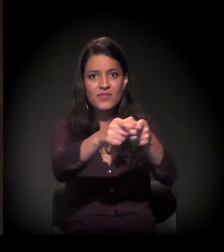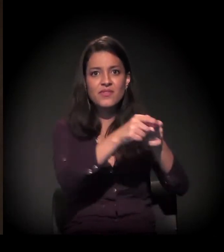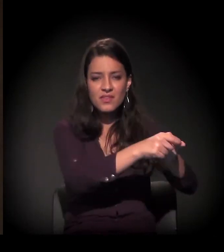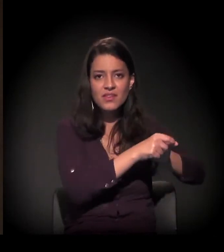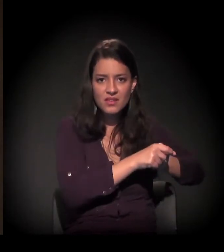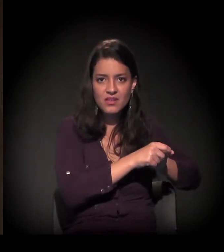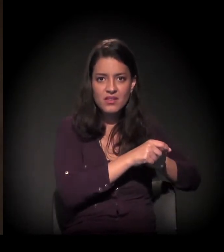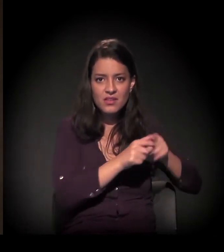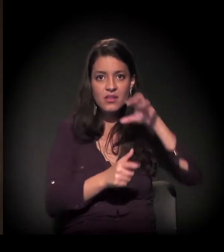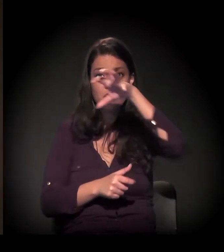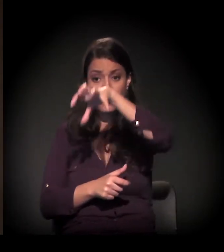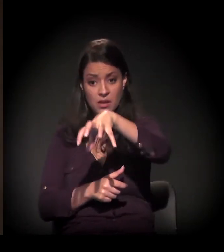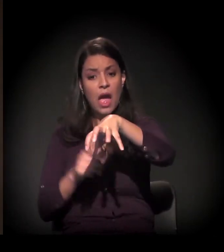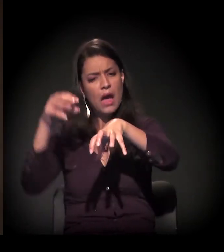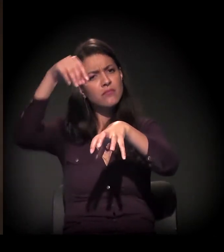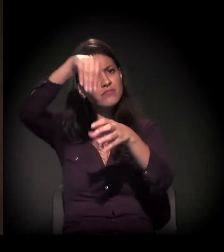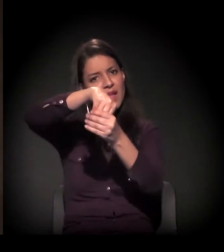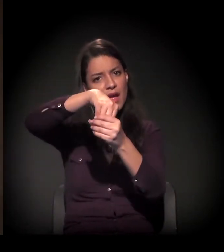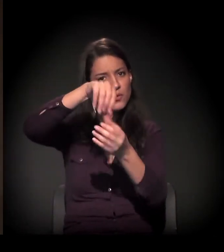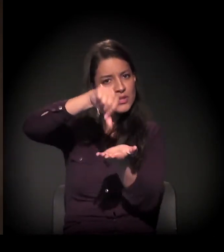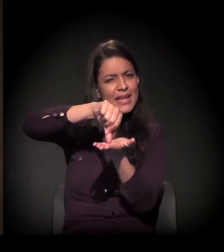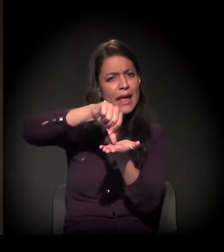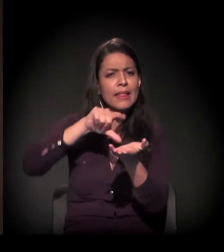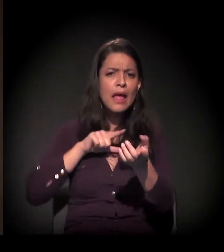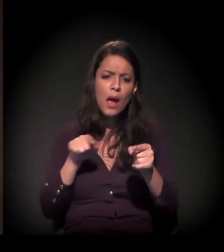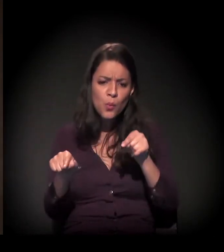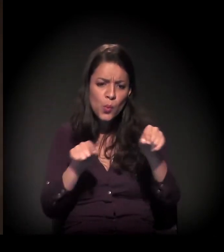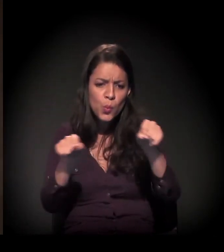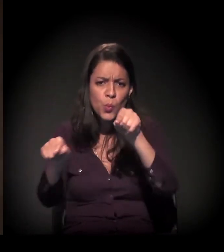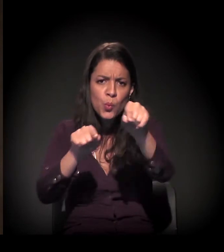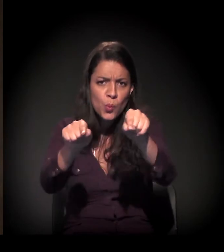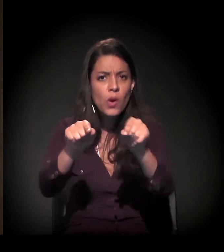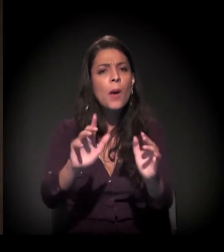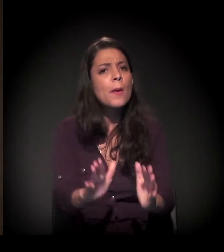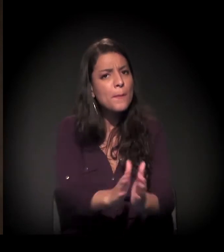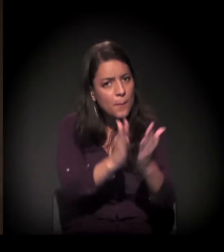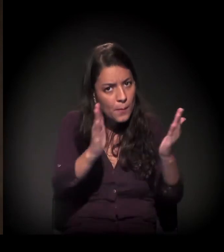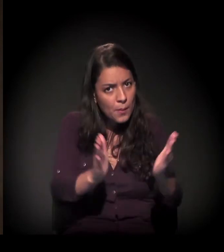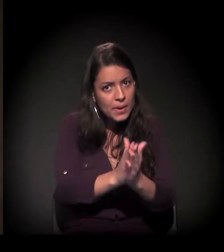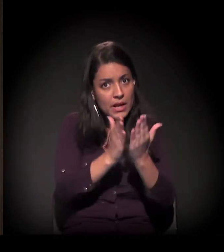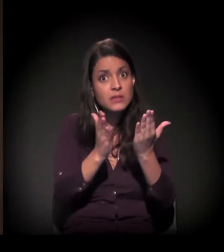É evidente que você também tem manchas de pobreza dentro da cidade,